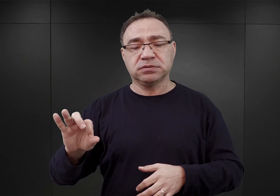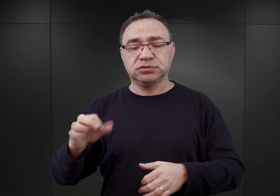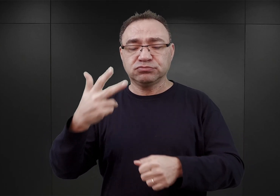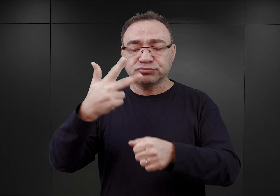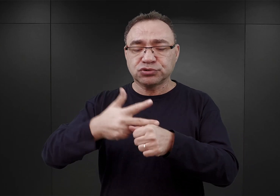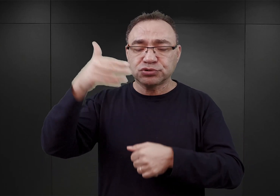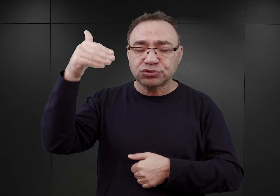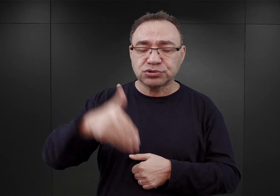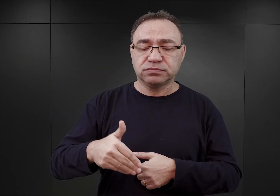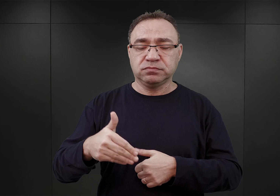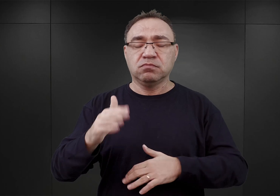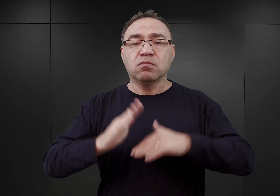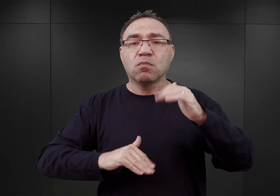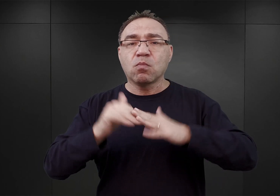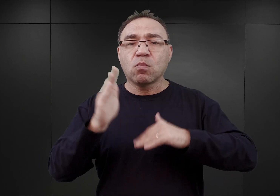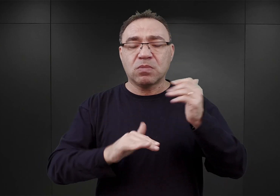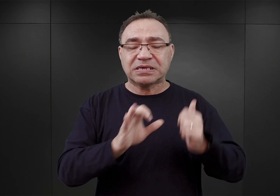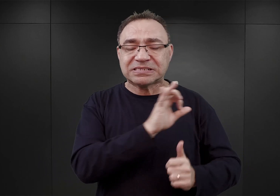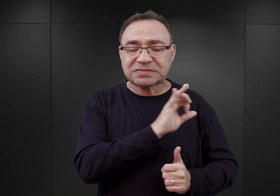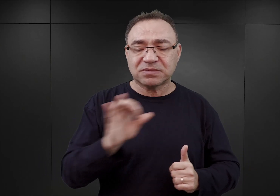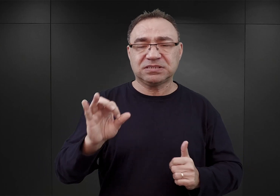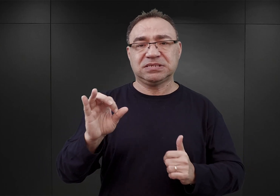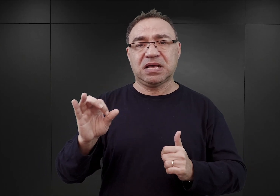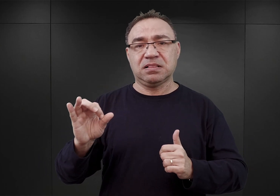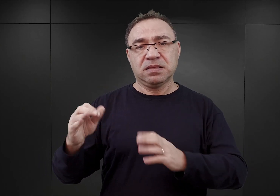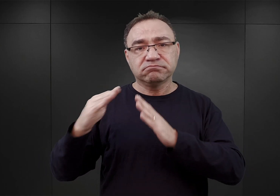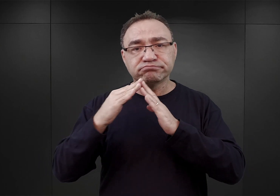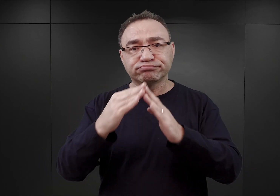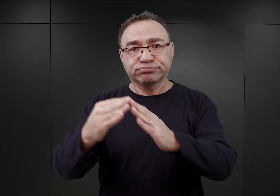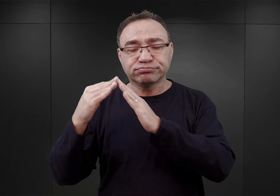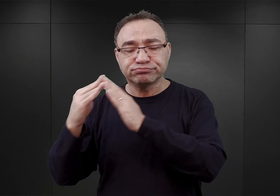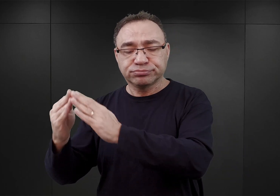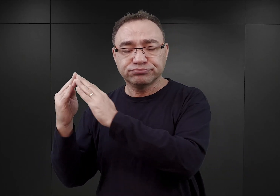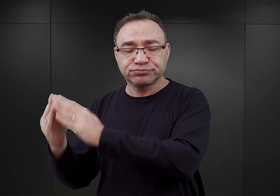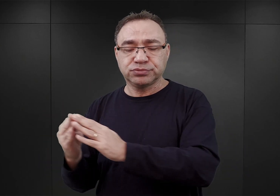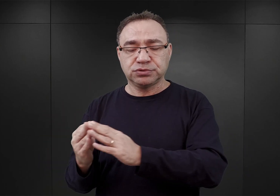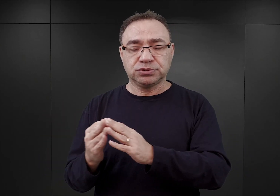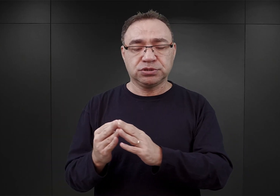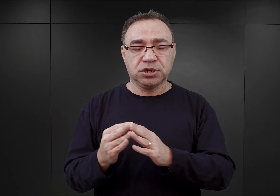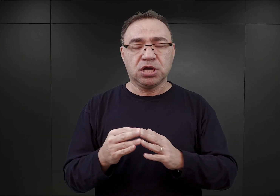ma zostać wybudowany kompleks koszarowy, który będzie w stanie pomieścić sześć kompanii wartowniczych,